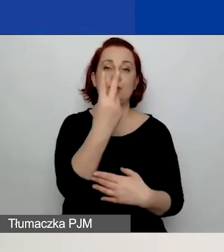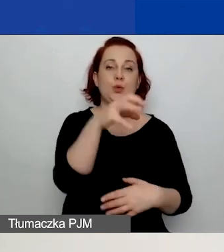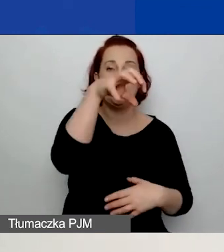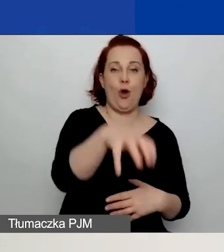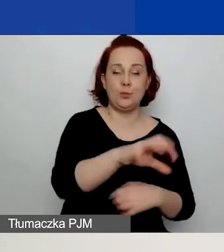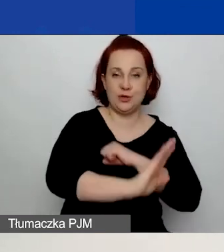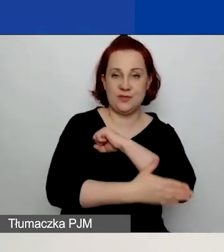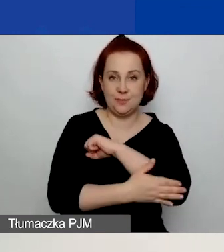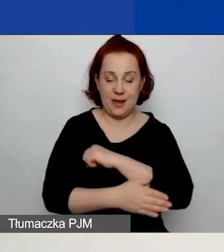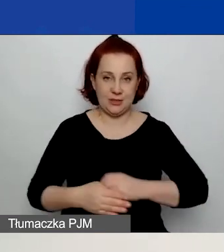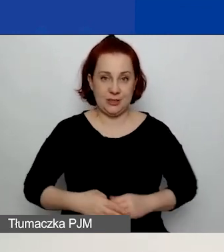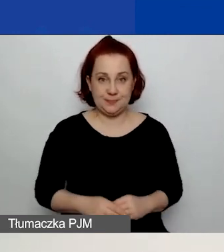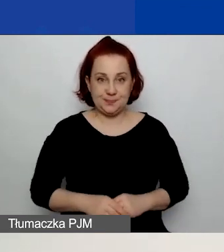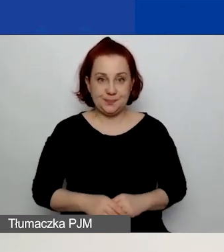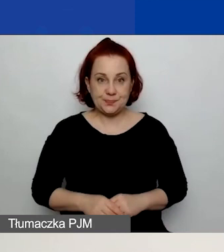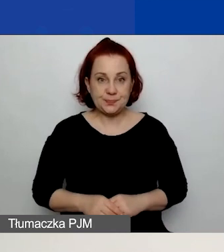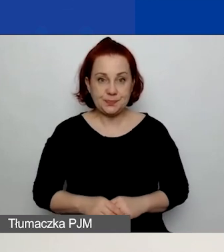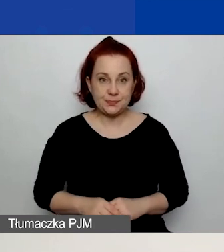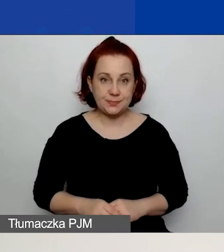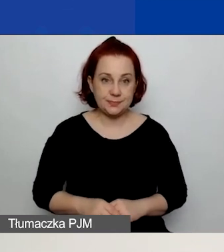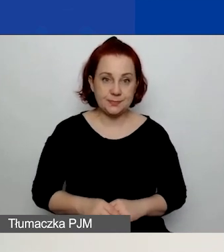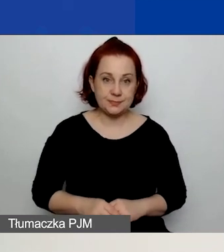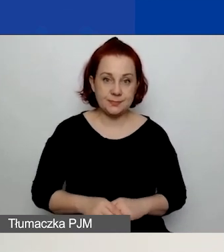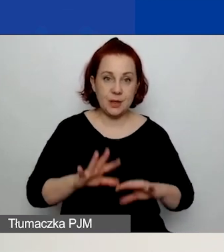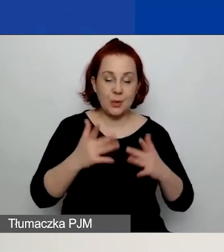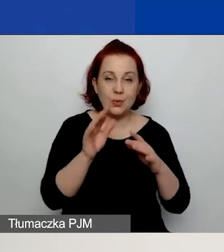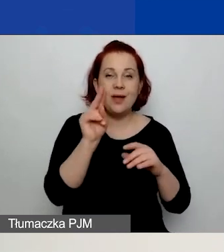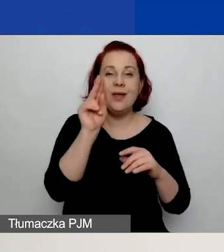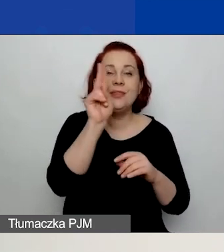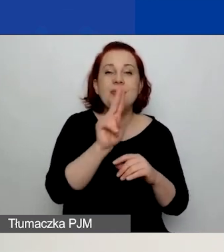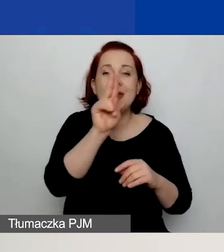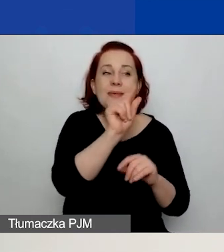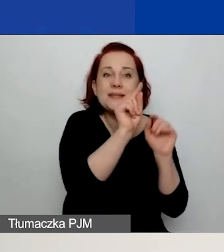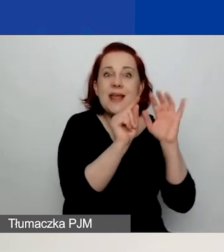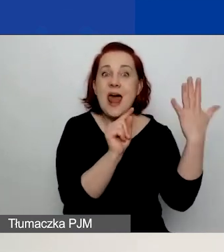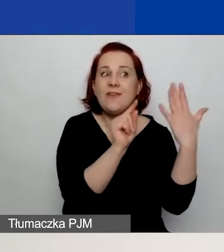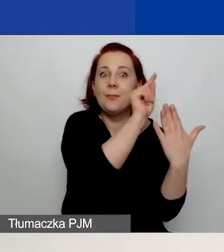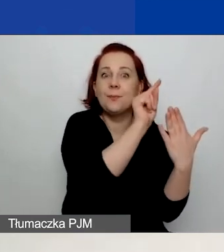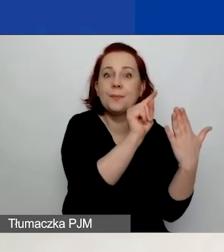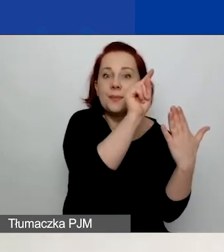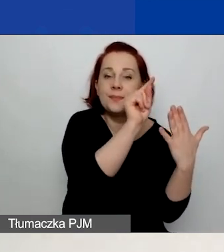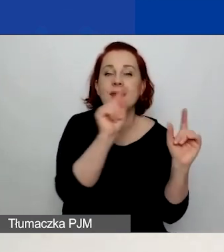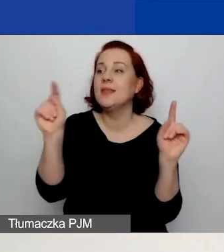Zaznaczam je poprzez zaznaczenie niebieskiego ptaszka z lewej strony oraz wpisanie wartości liczbowej